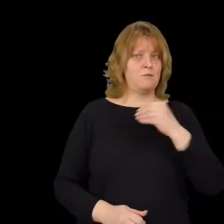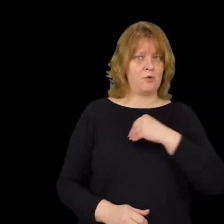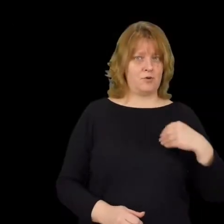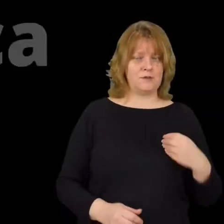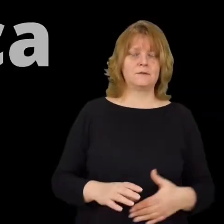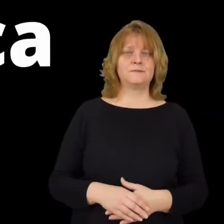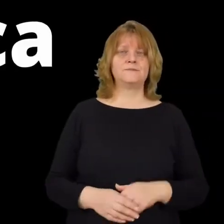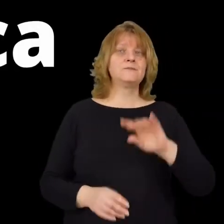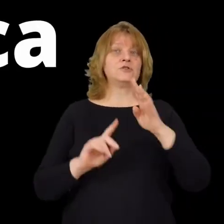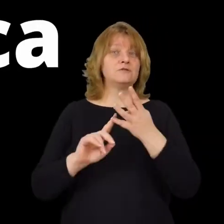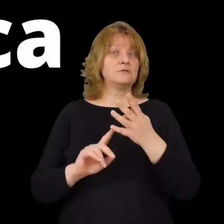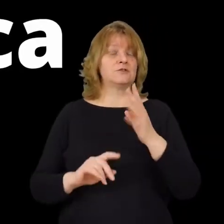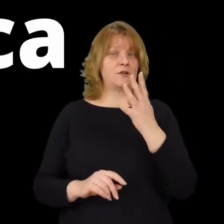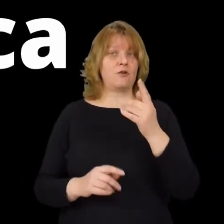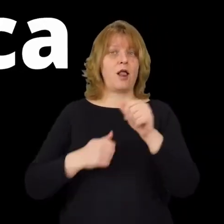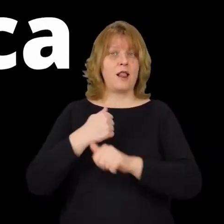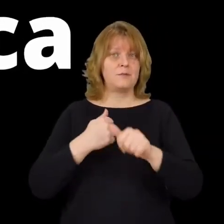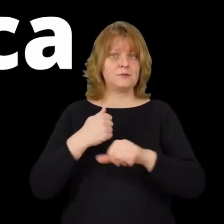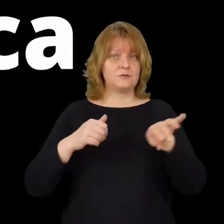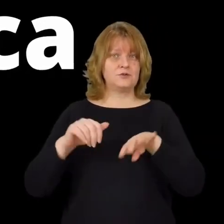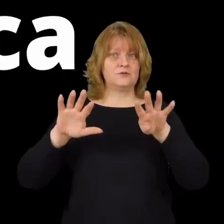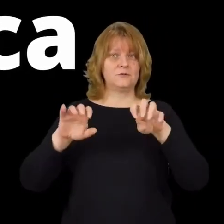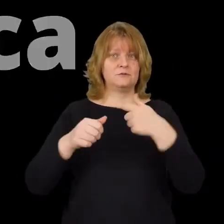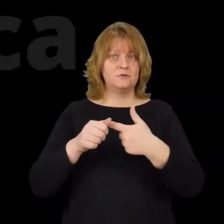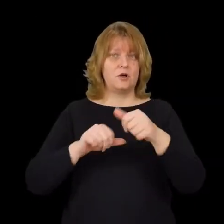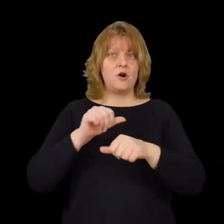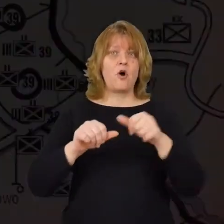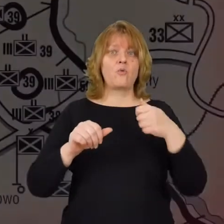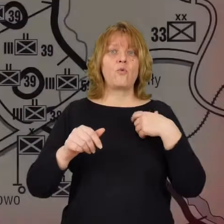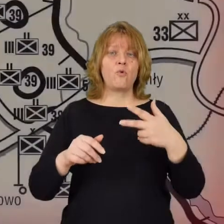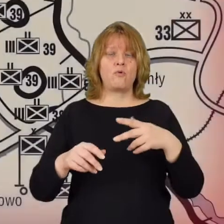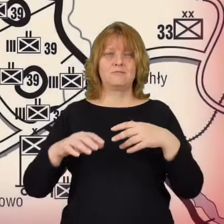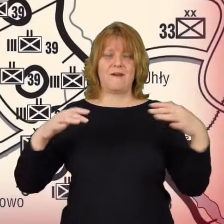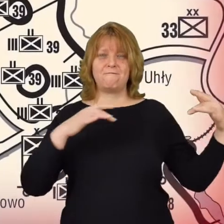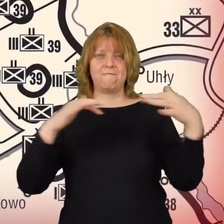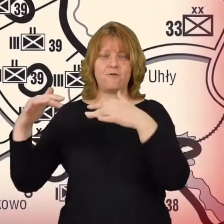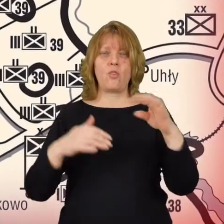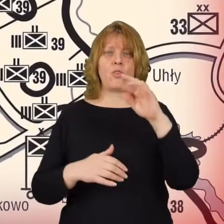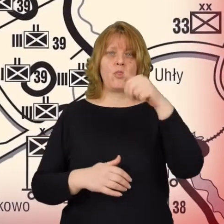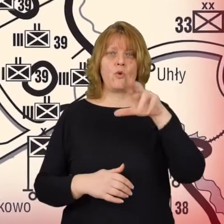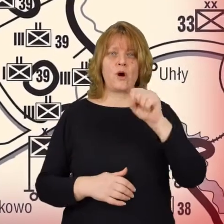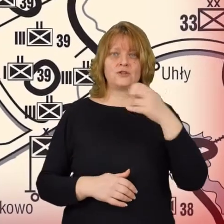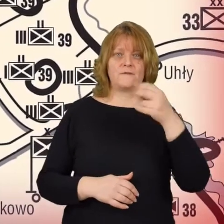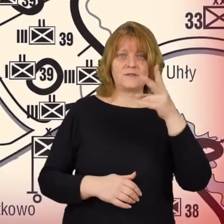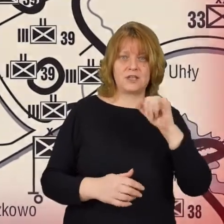4 lipca 1920 roku frond Tuchaczewskiego zaatakował w kierunku Warszawy.